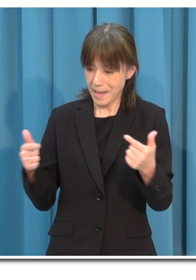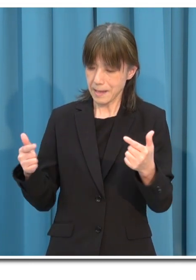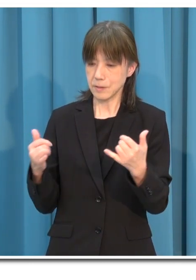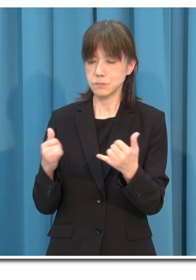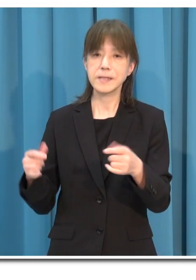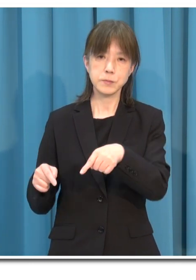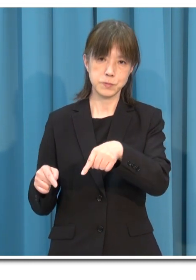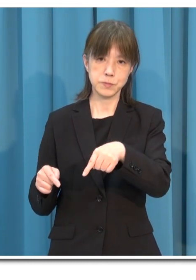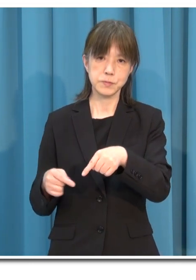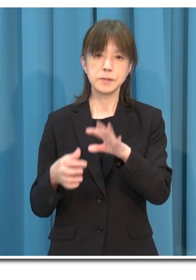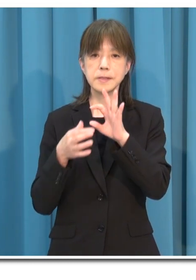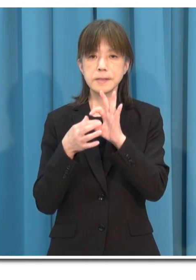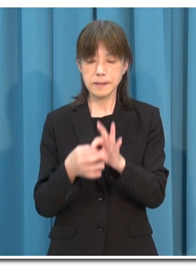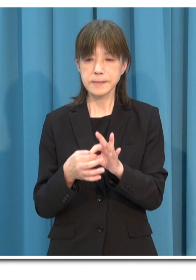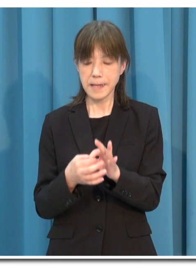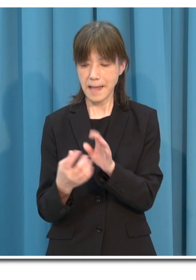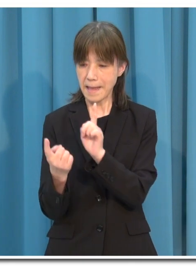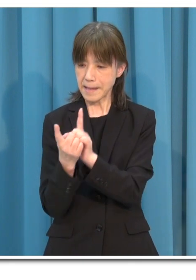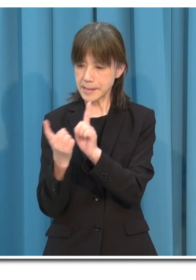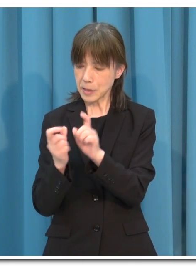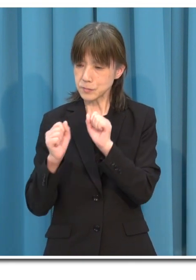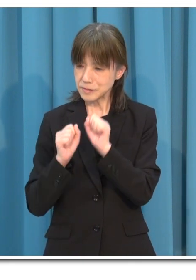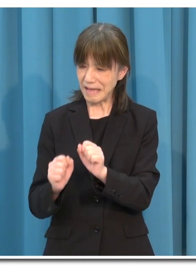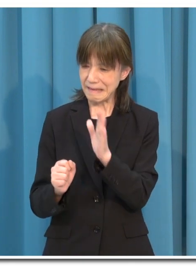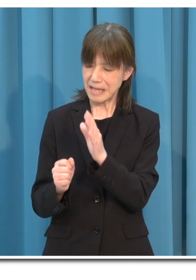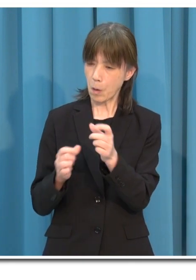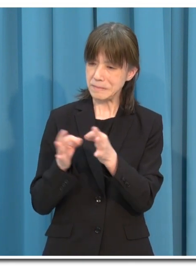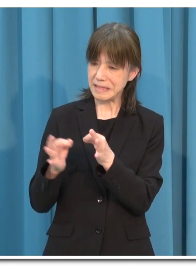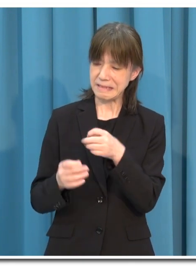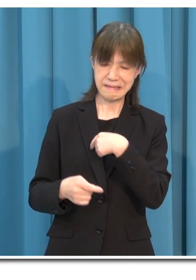対策を十分に行っていない店の利用は控えてください